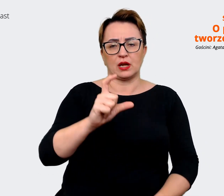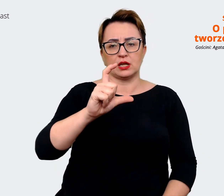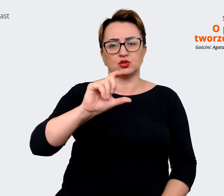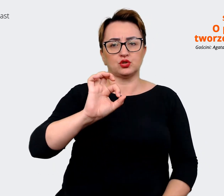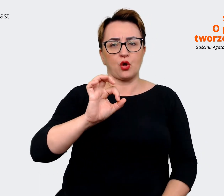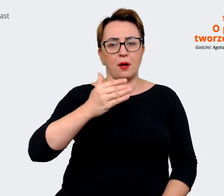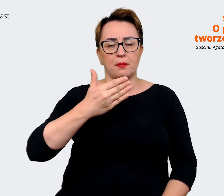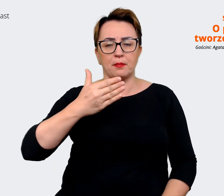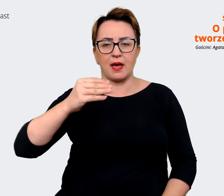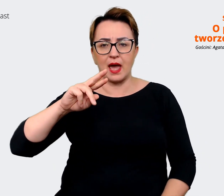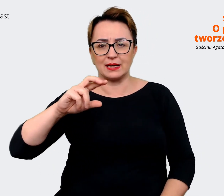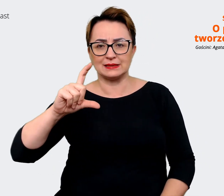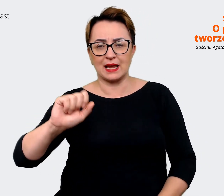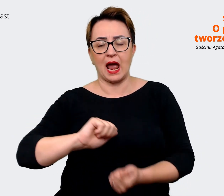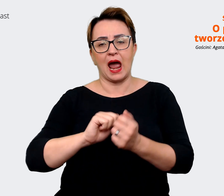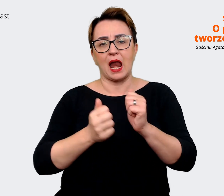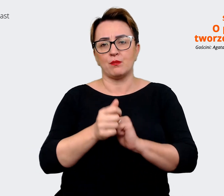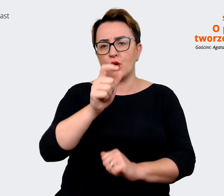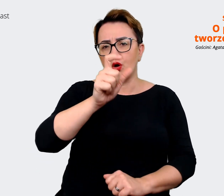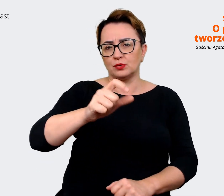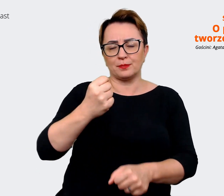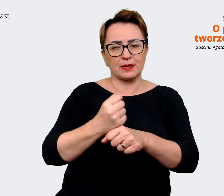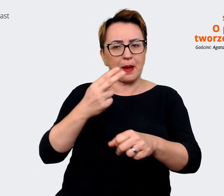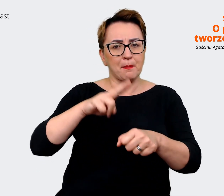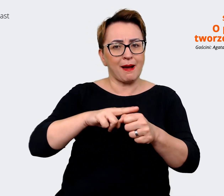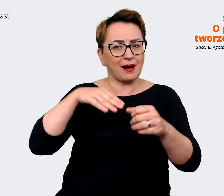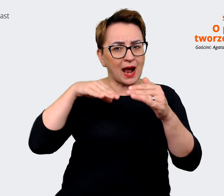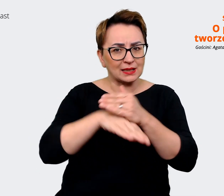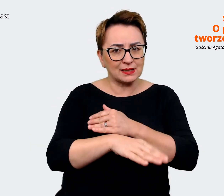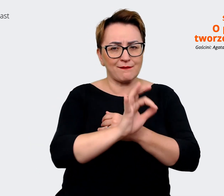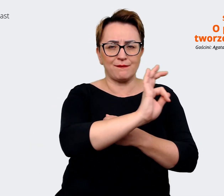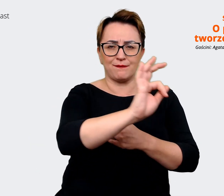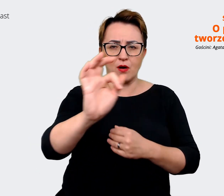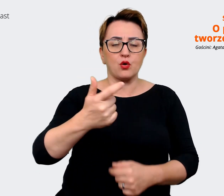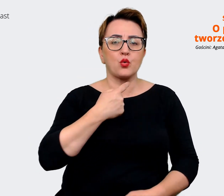pracownicy magazynu, żeby każdy głos był usłyszany i wzięty pod uwagę. Także przeprowadziliśmy takie